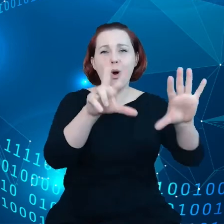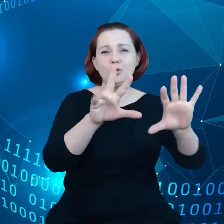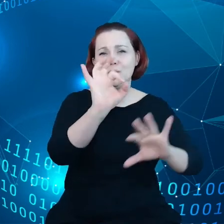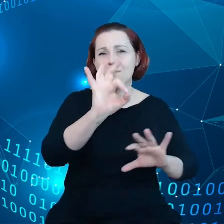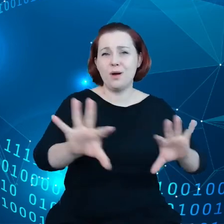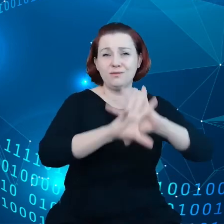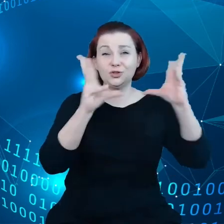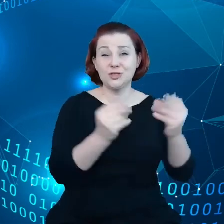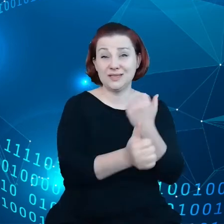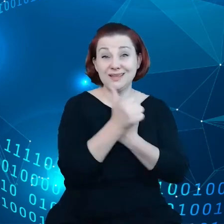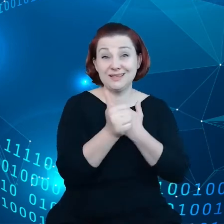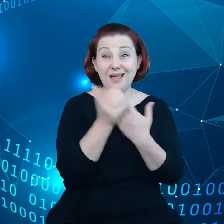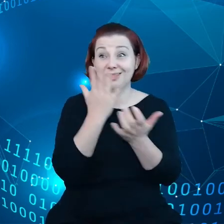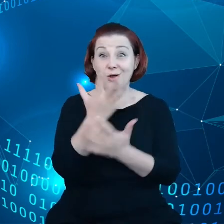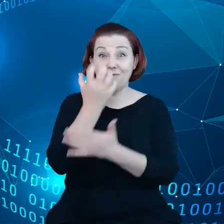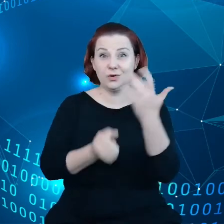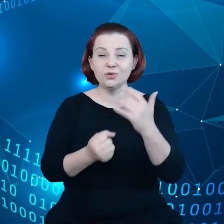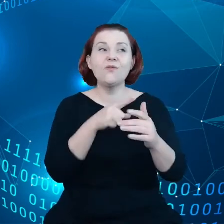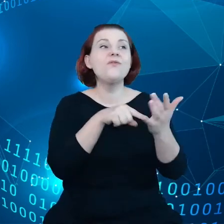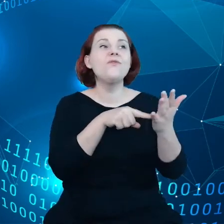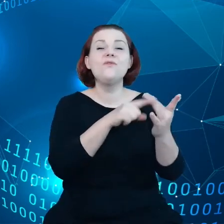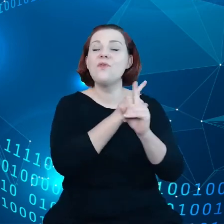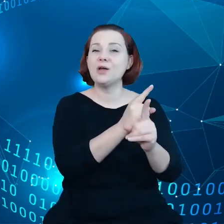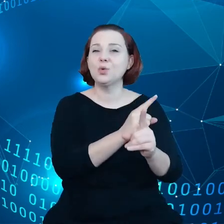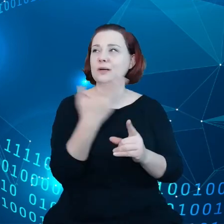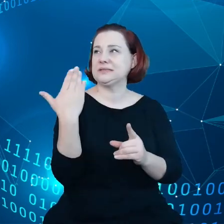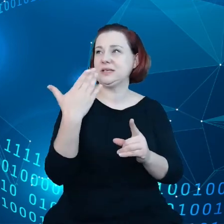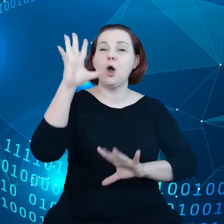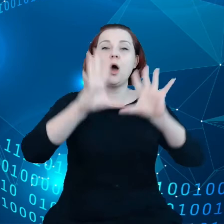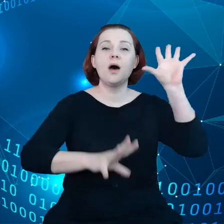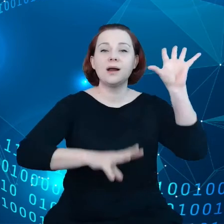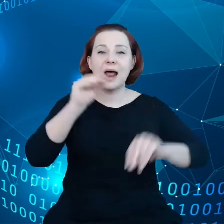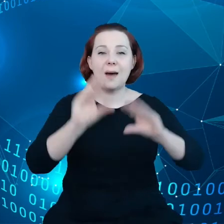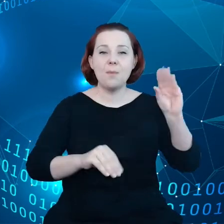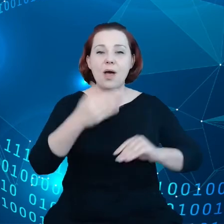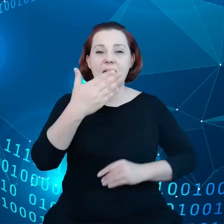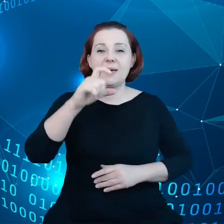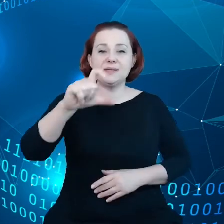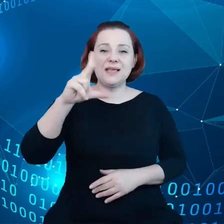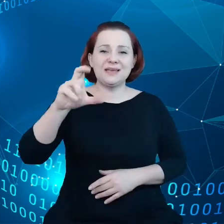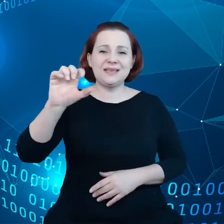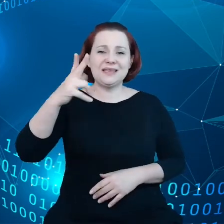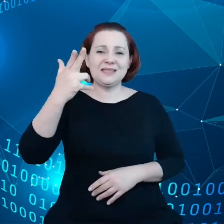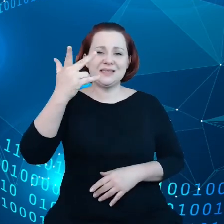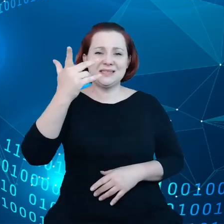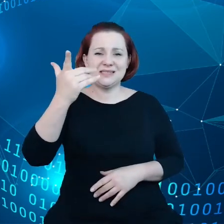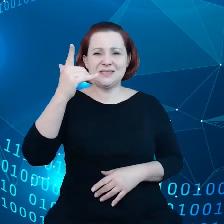Według ostatniego raportu McKinsey naprawdę to są te elitarne przedsiębiorstwa, które są w stanie